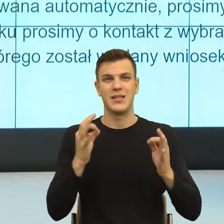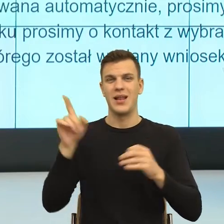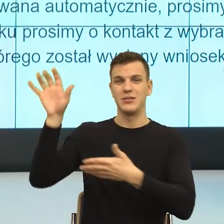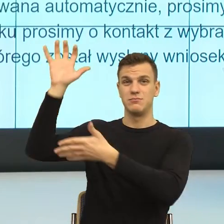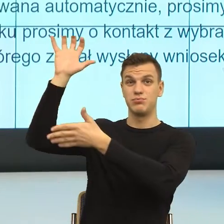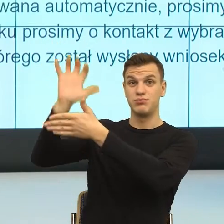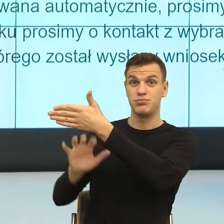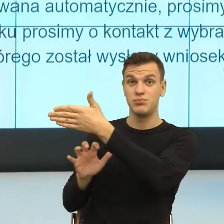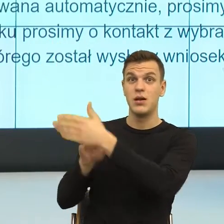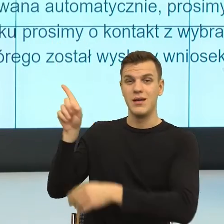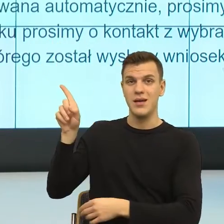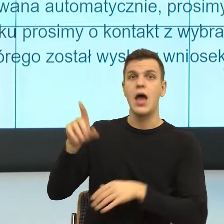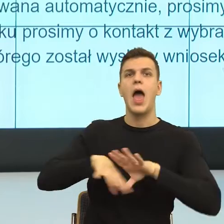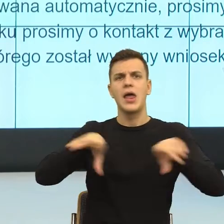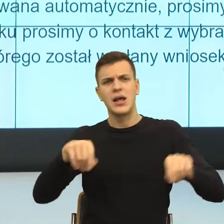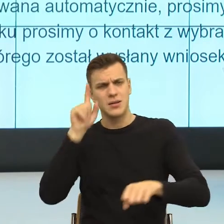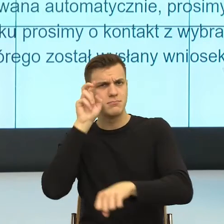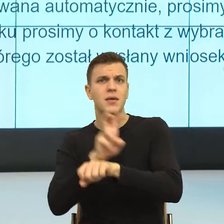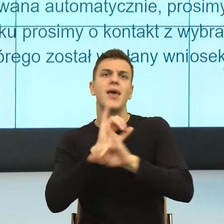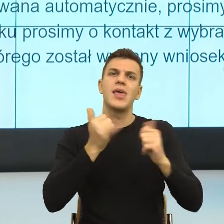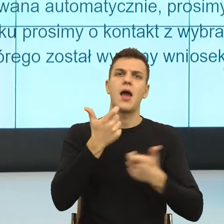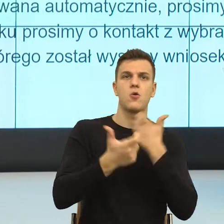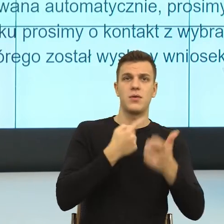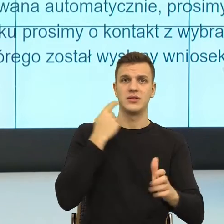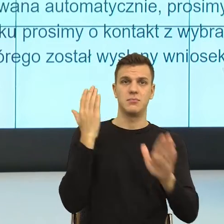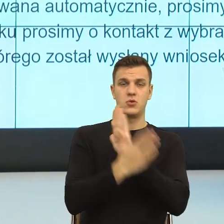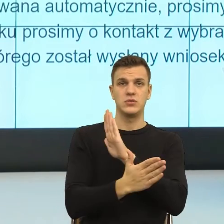o których ja Państwu mówię, natomiast w pewnym momencie to